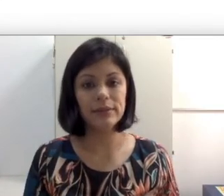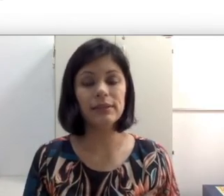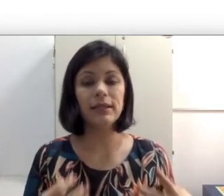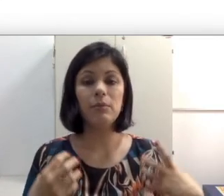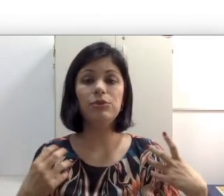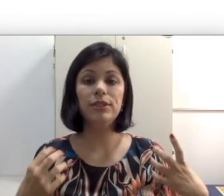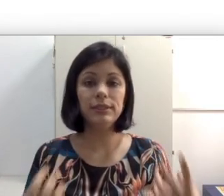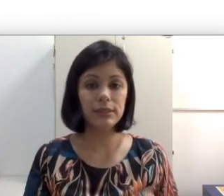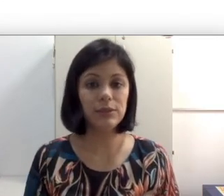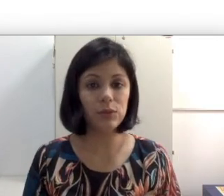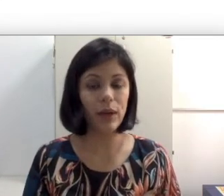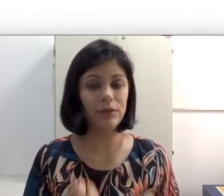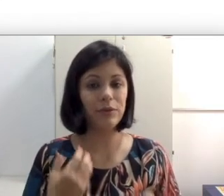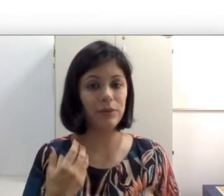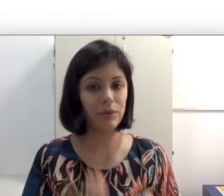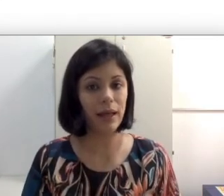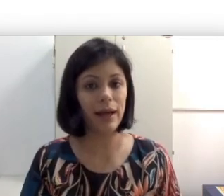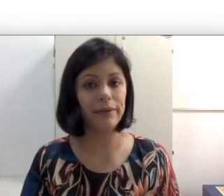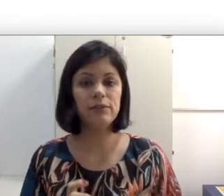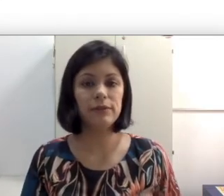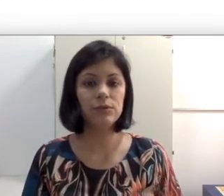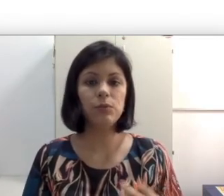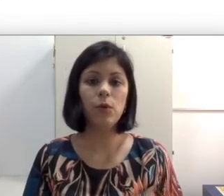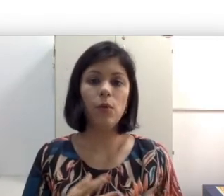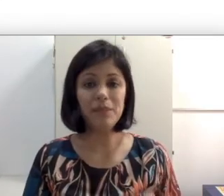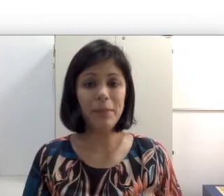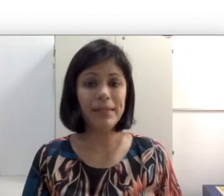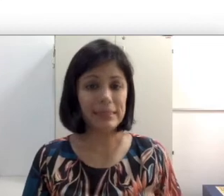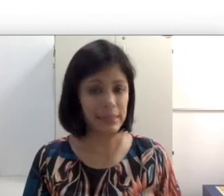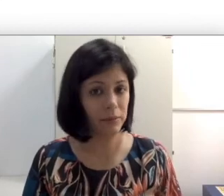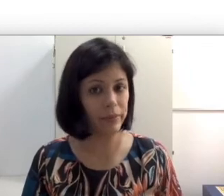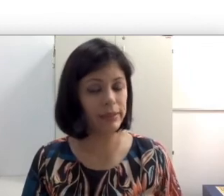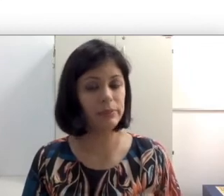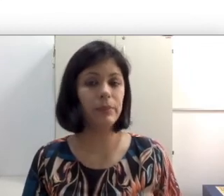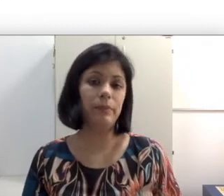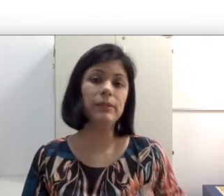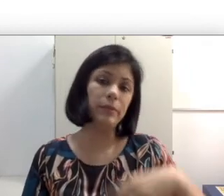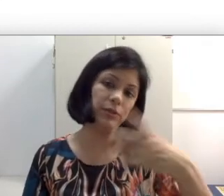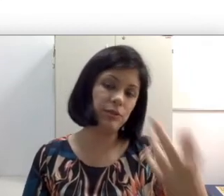acabam utilizando retroauricular que é um pouco mais simples e principalmente quando